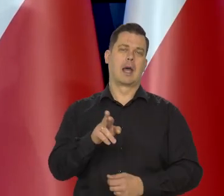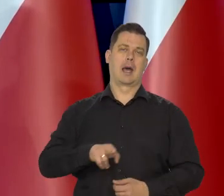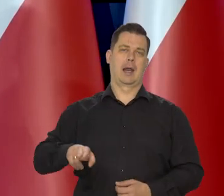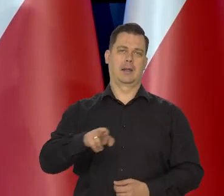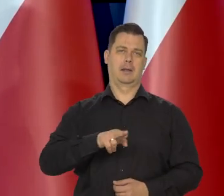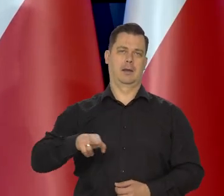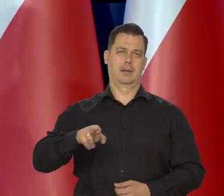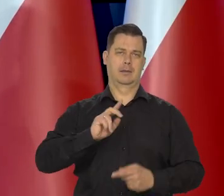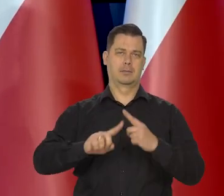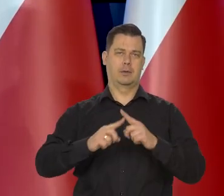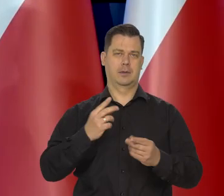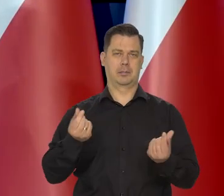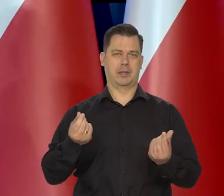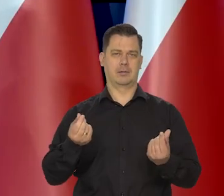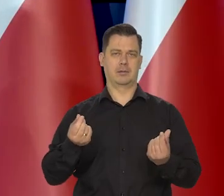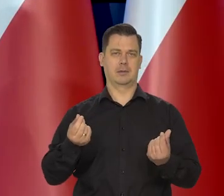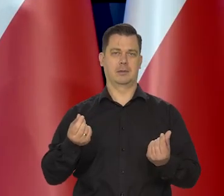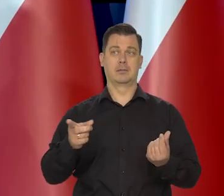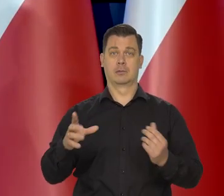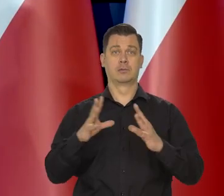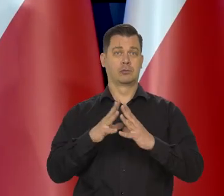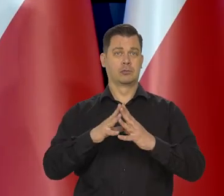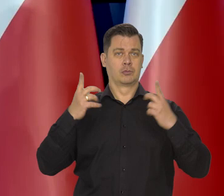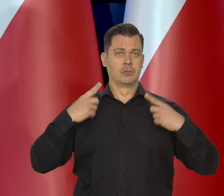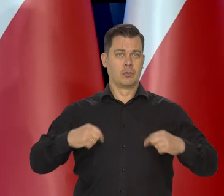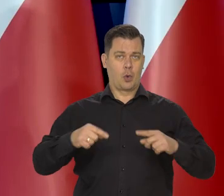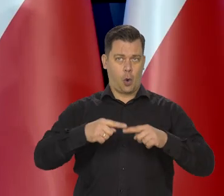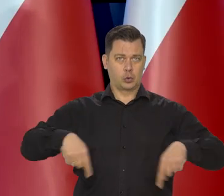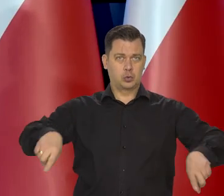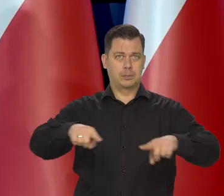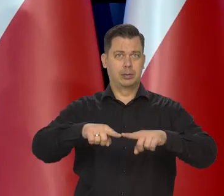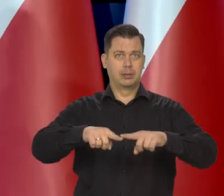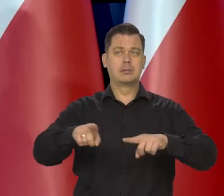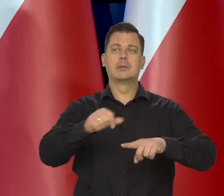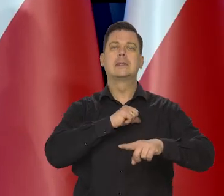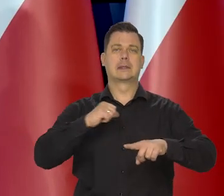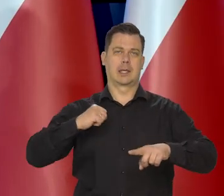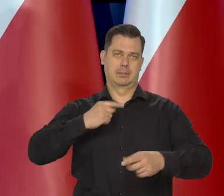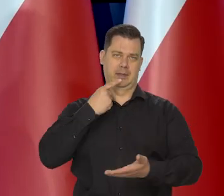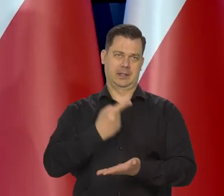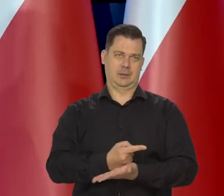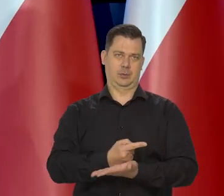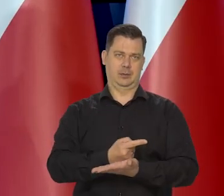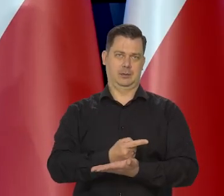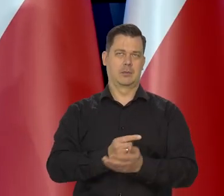Złożona z 10 osób, które same podejmują decyzję w głosowaniu.